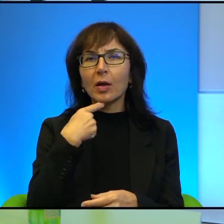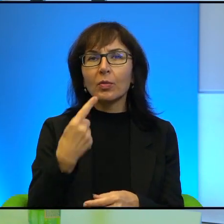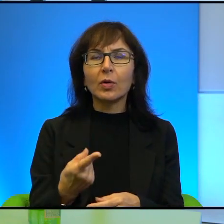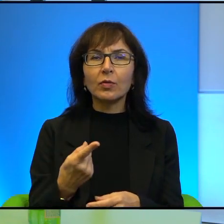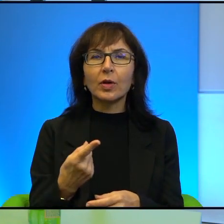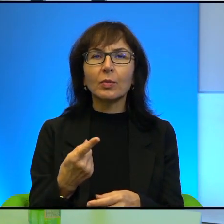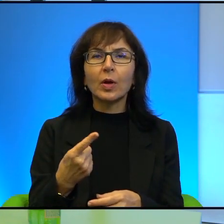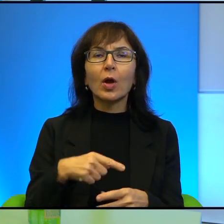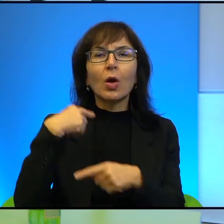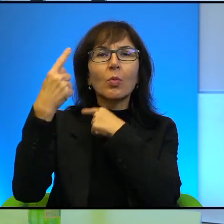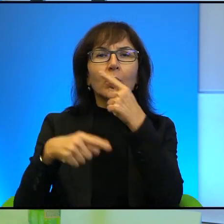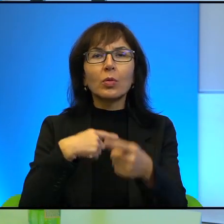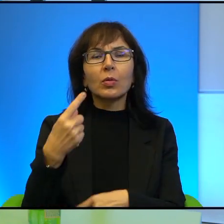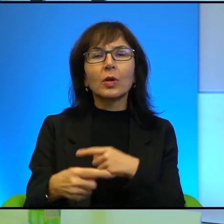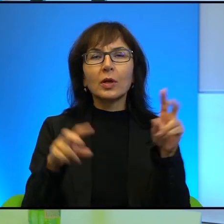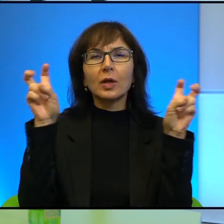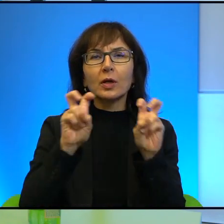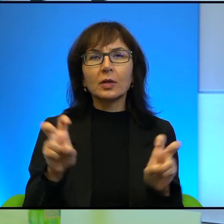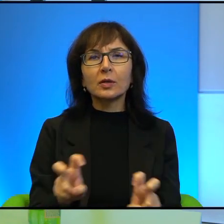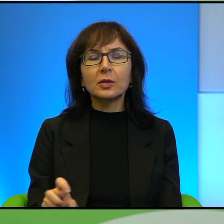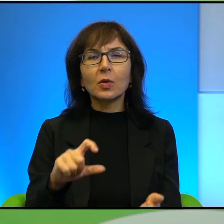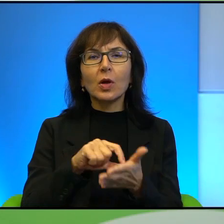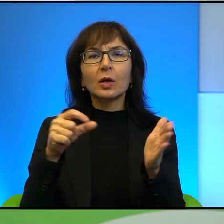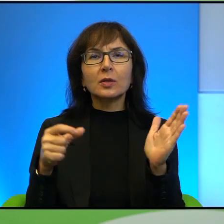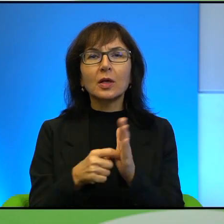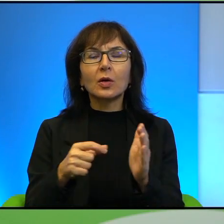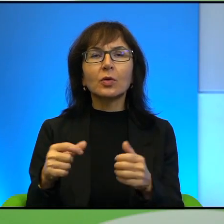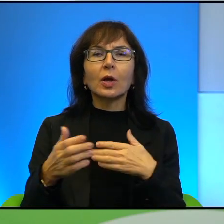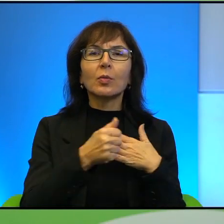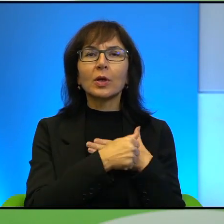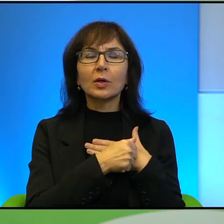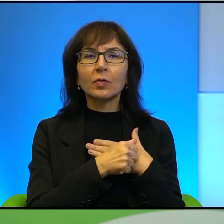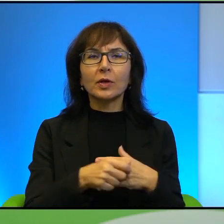Pokolenie kryzysu, Salon patriotów, Irak, Piekło w raju, Izrael już nie frunie,